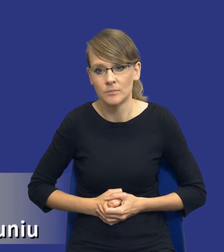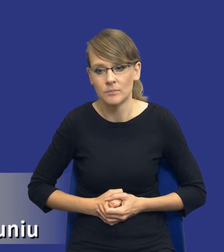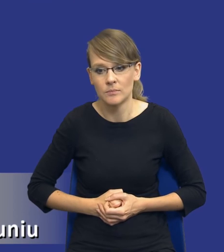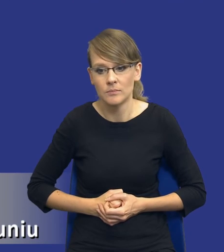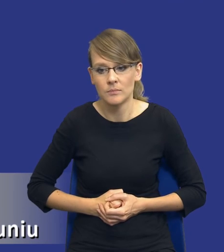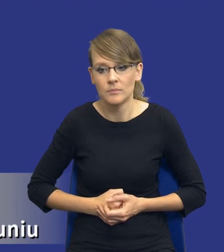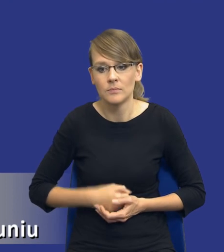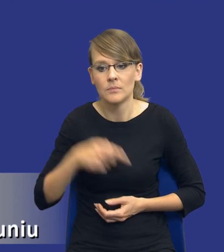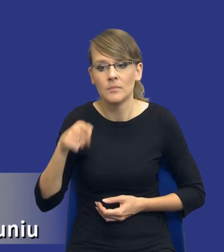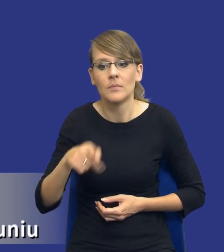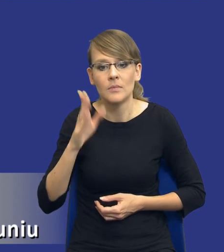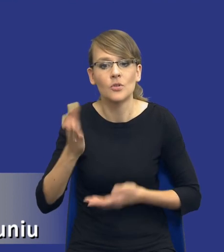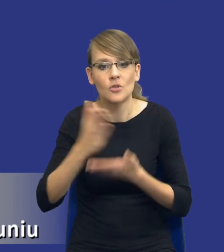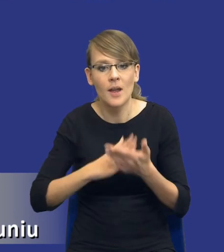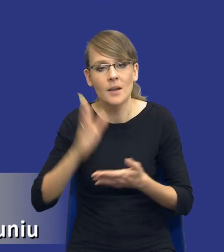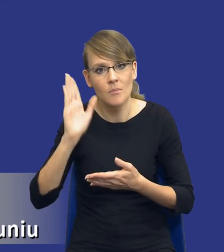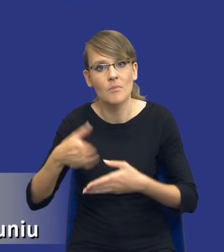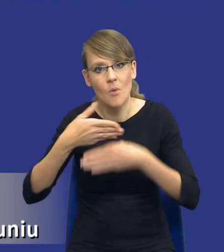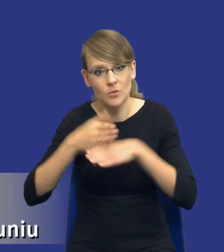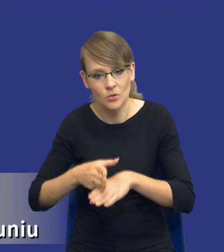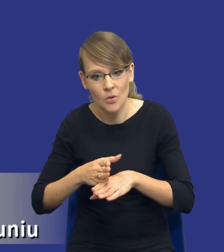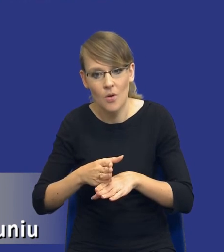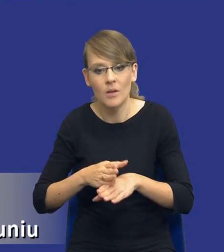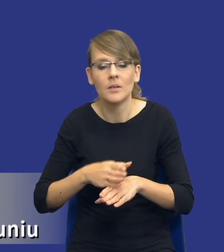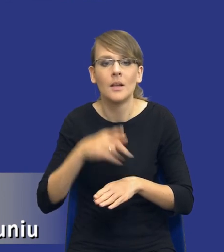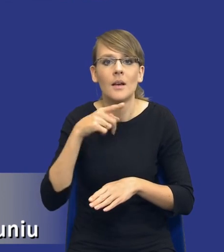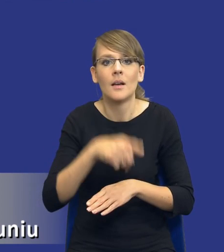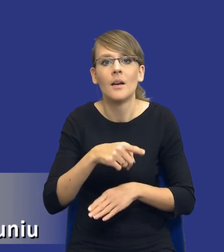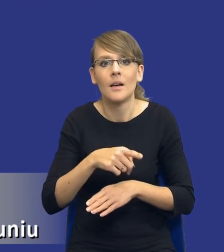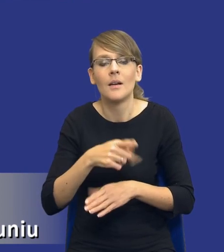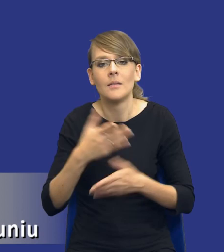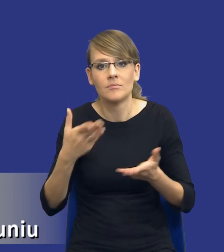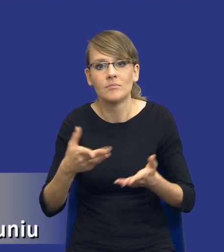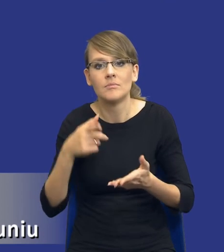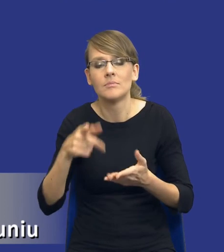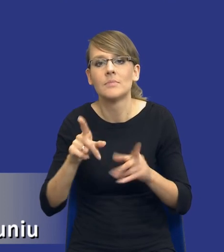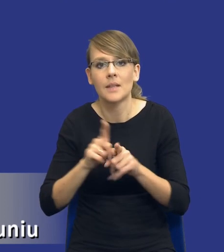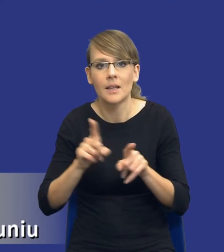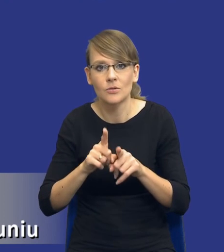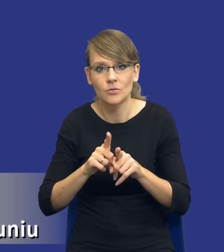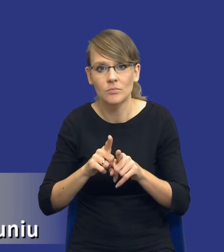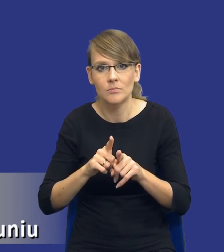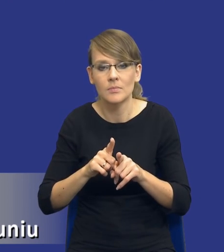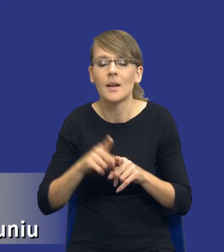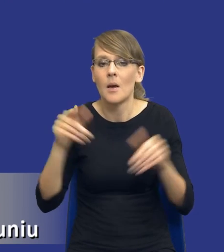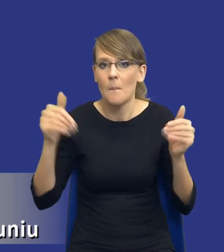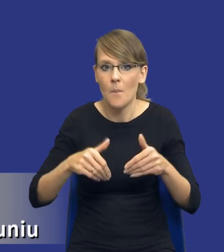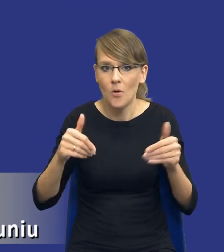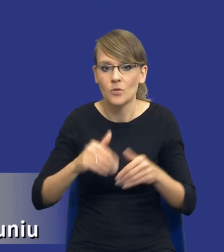części zdywersyfikowane, nie tylko zespół dostawy oczywiście, ryzykiem realizacji również i być może będzie taka sytuacja, że